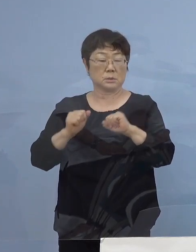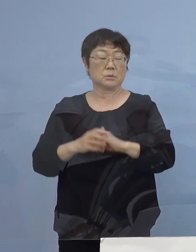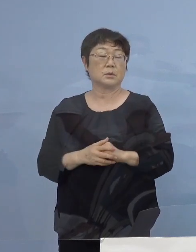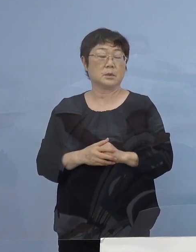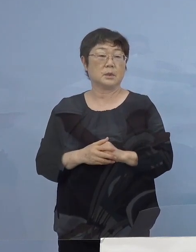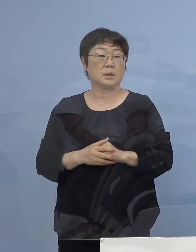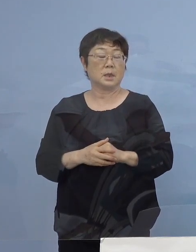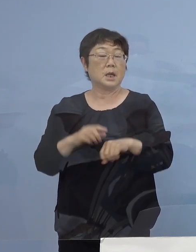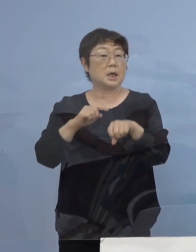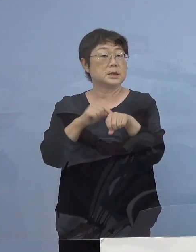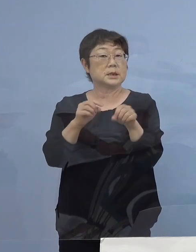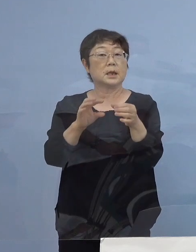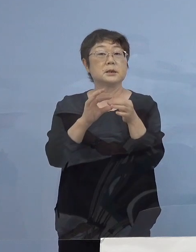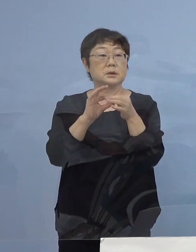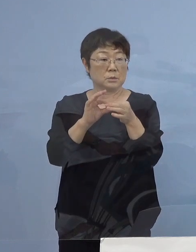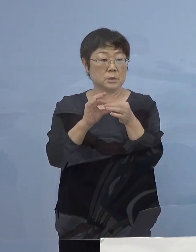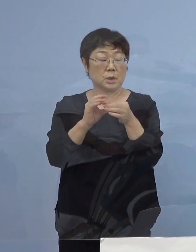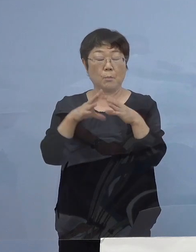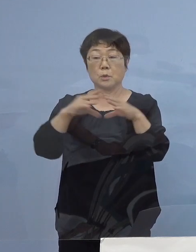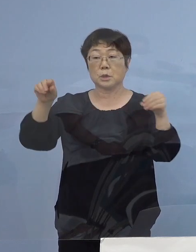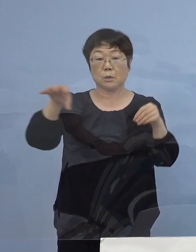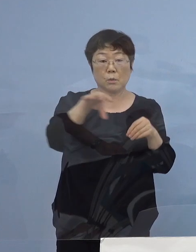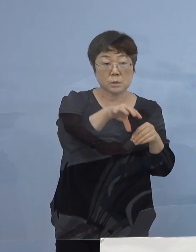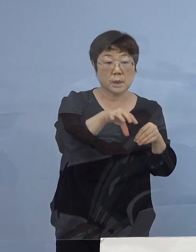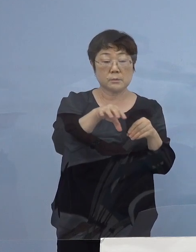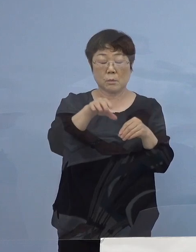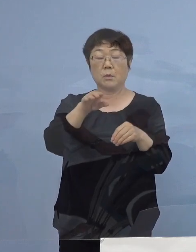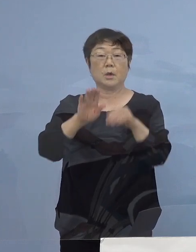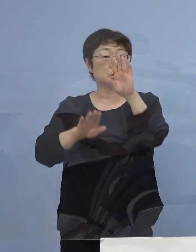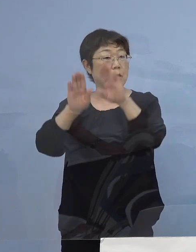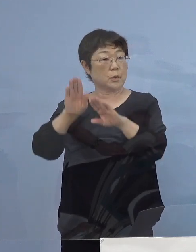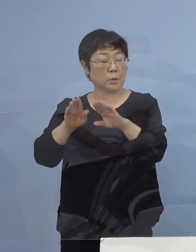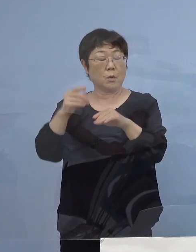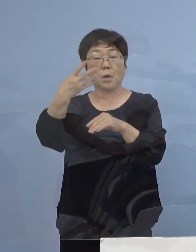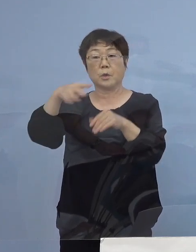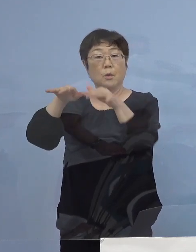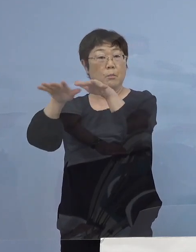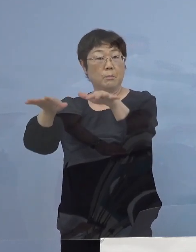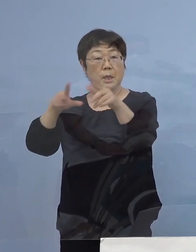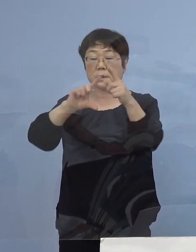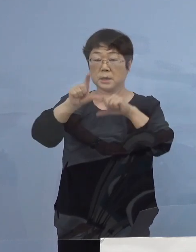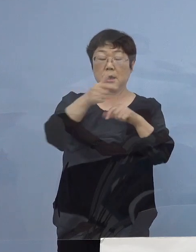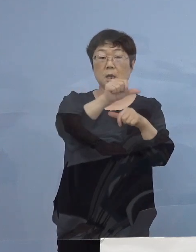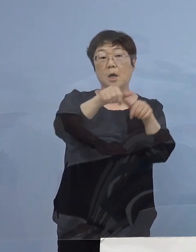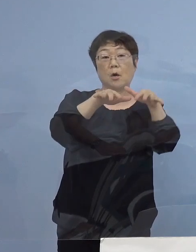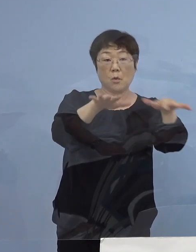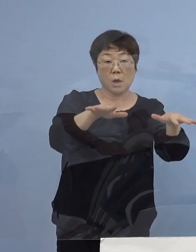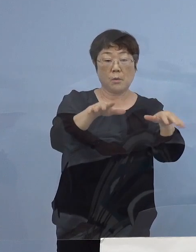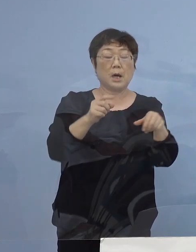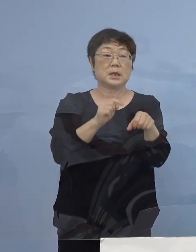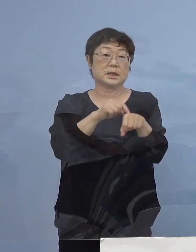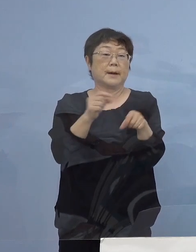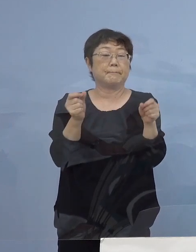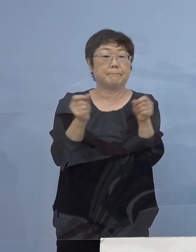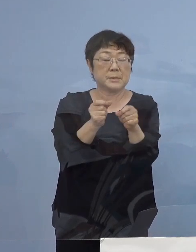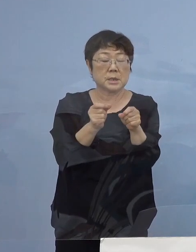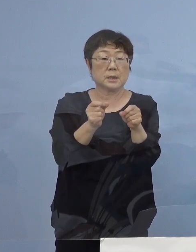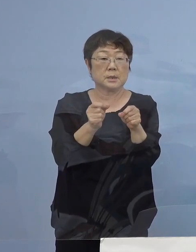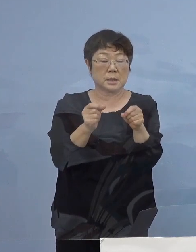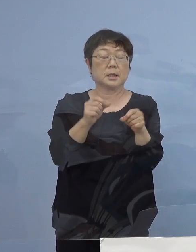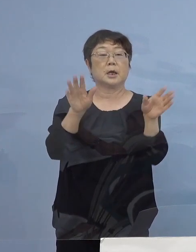時間についても全国的なトレンド 「第4波」とは違って「第5波」1時間短縮をさせていただく